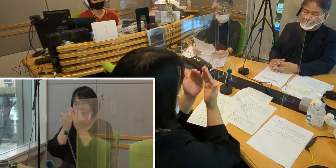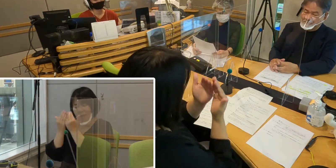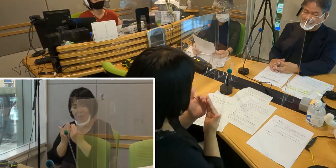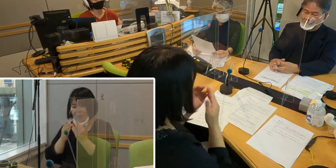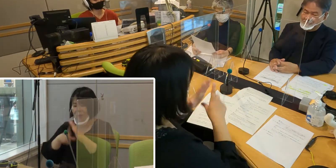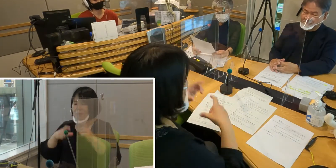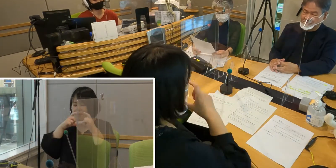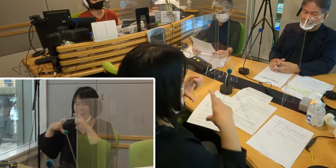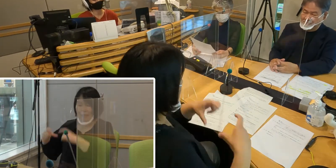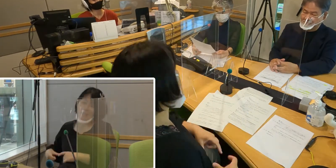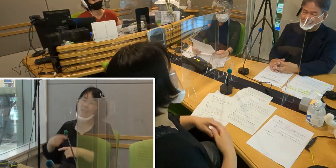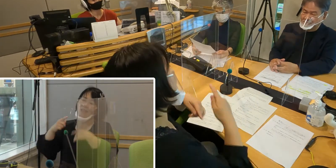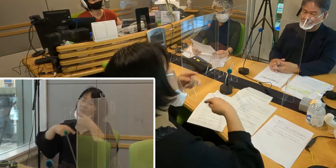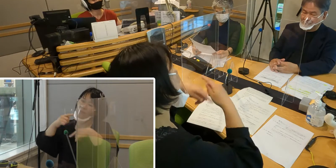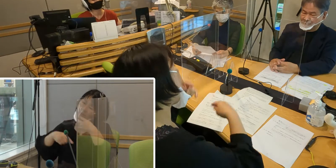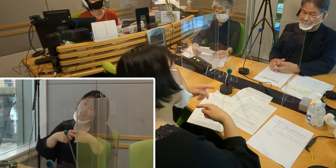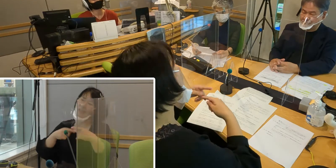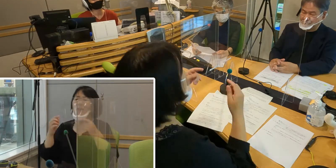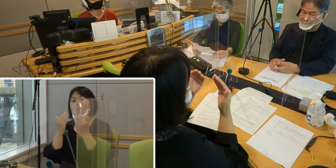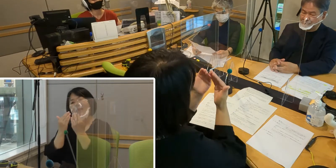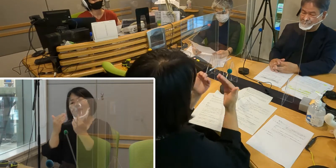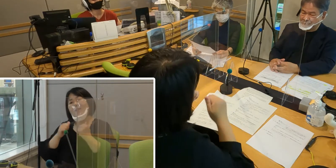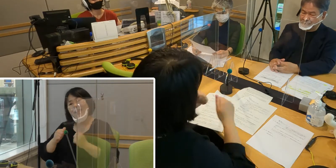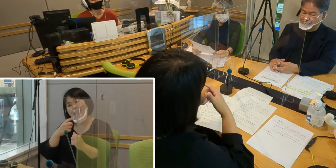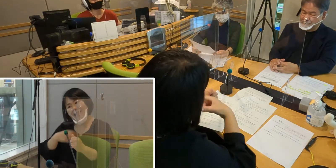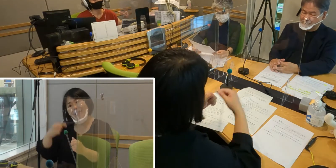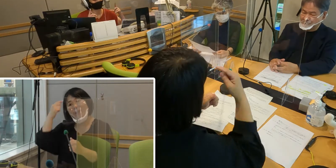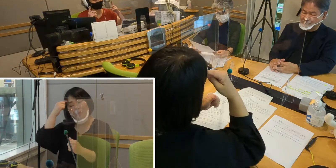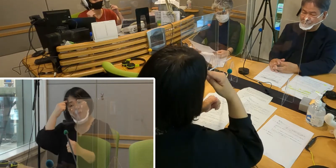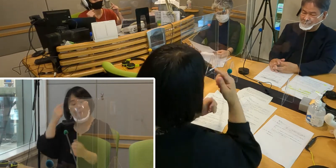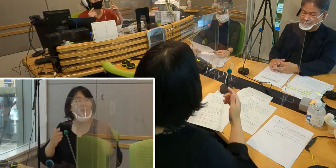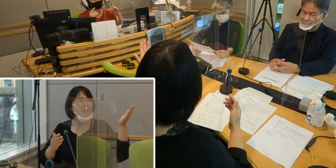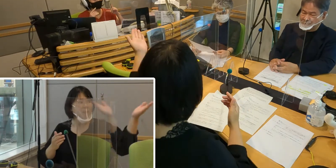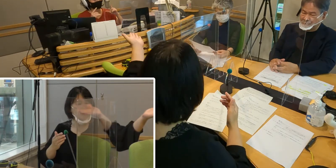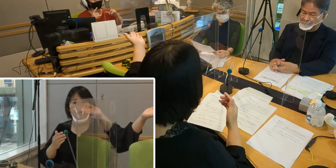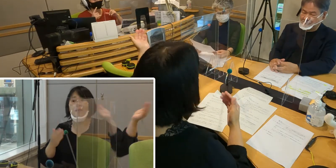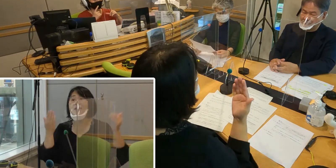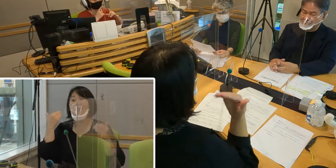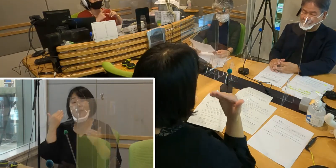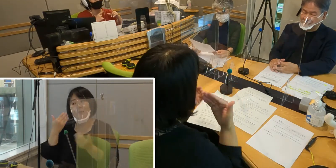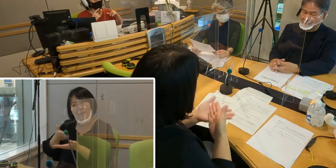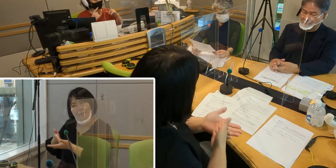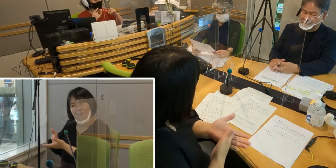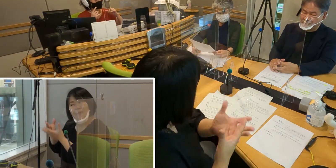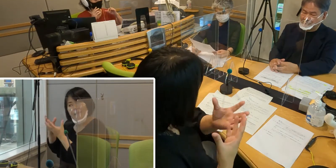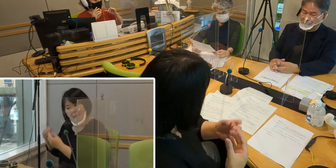（森尾）今日冒頭でもお話ししたんですけれども、 マスクをすることによって、 この口形ですよね、